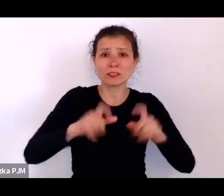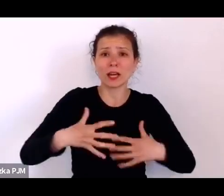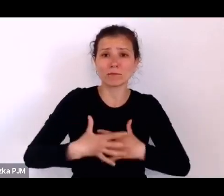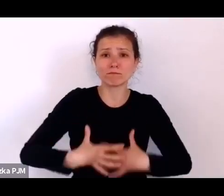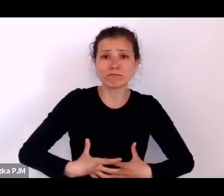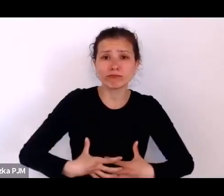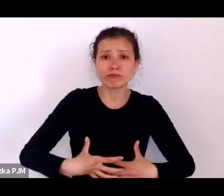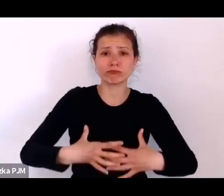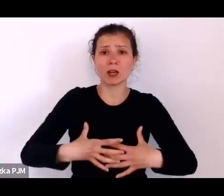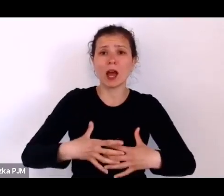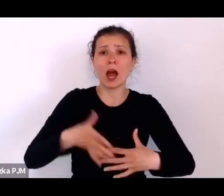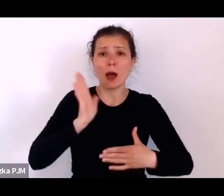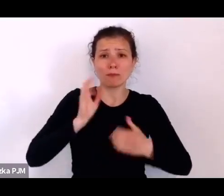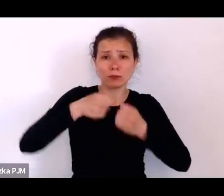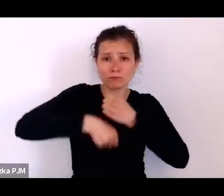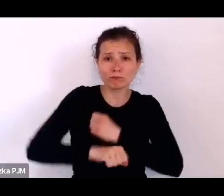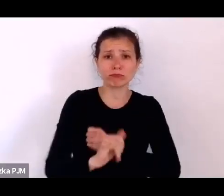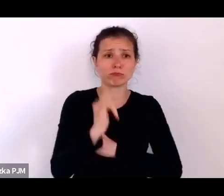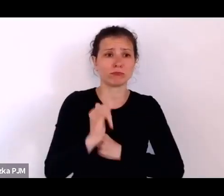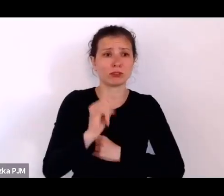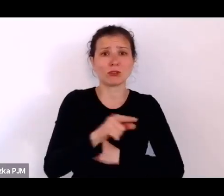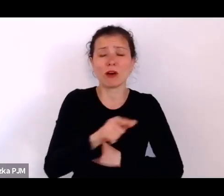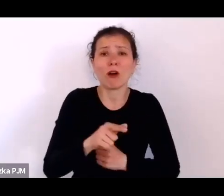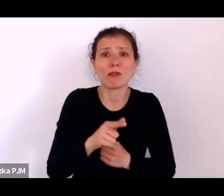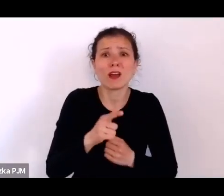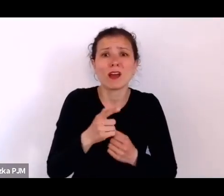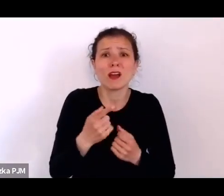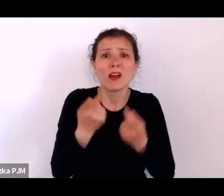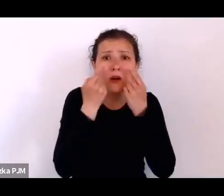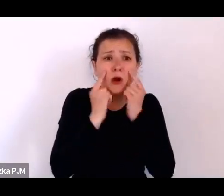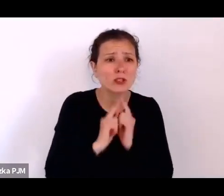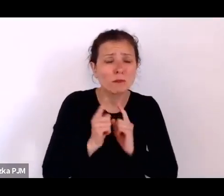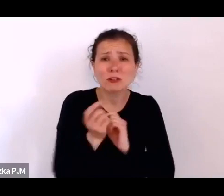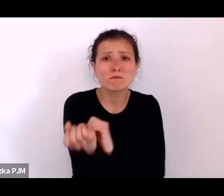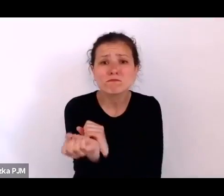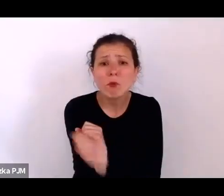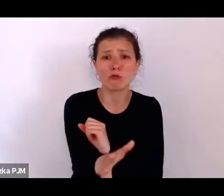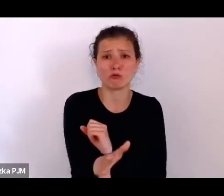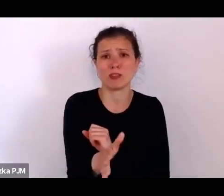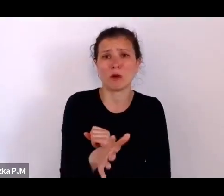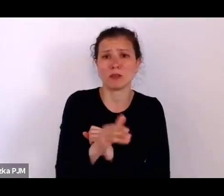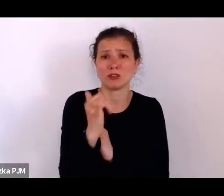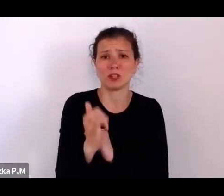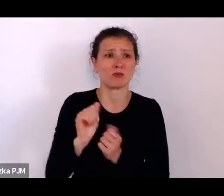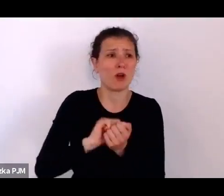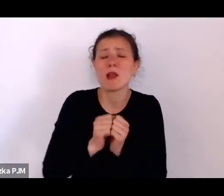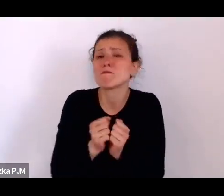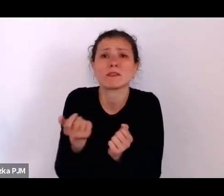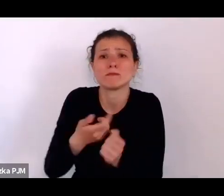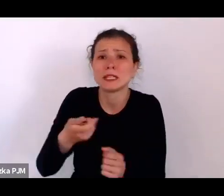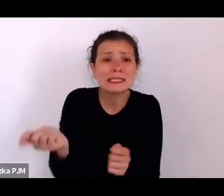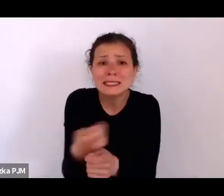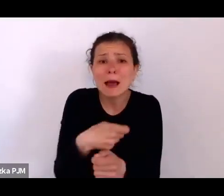po prostu z rozpaczy podrzucały, zabijały, robiły różne smutne rzeczy.